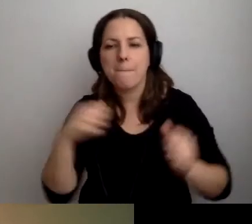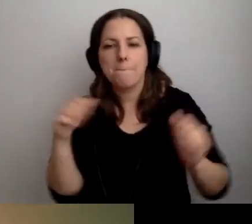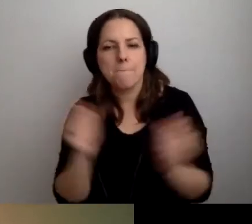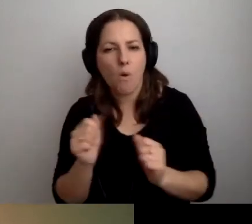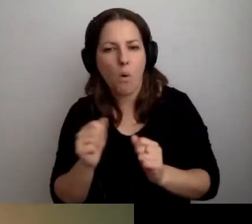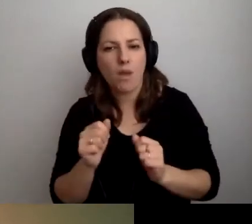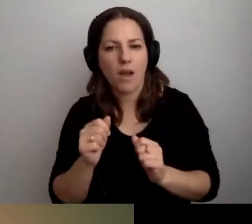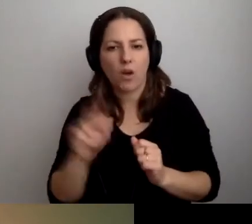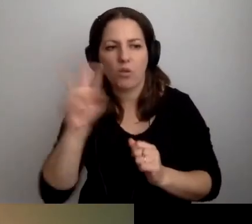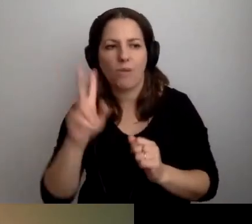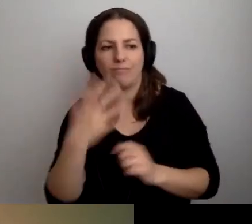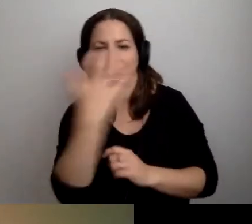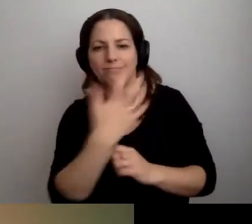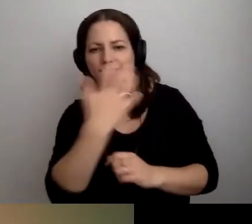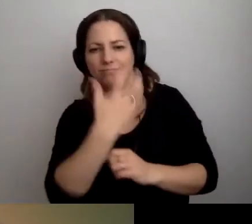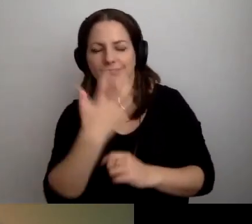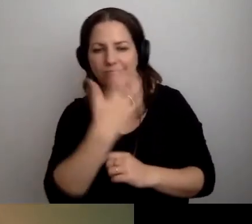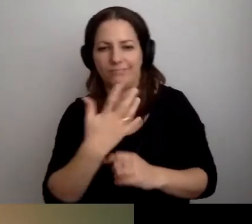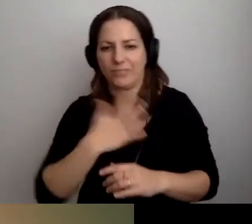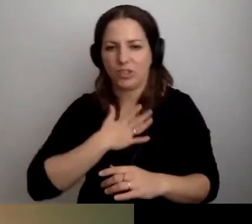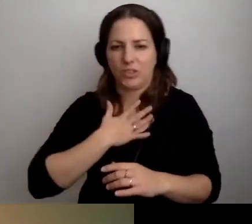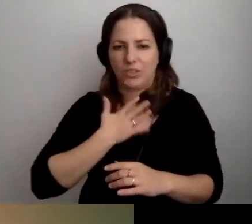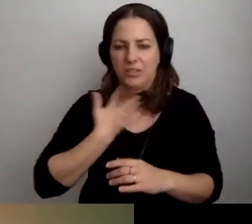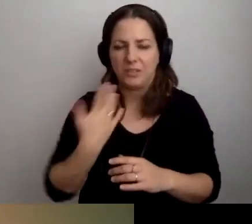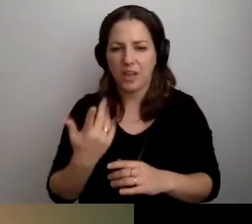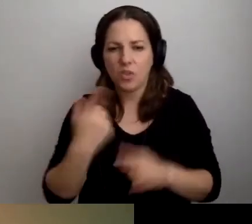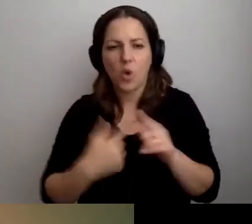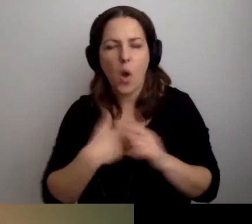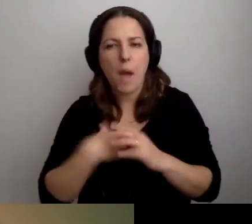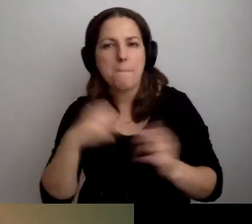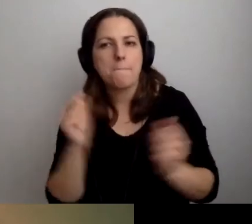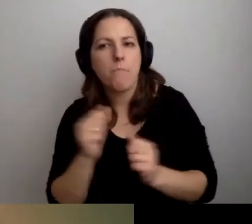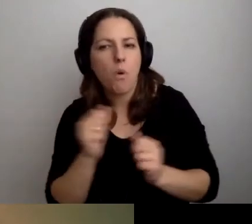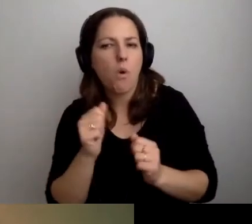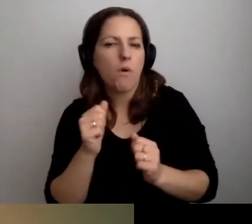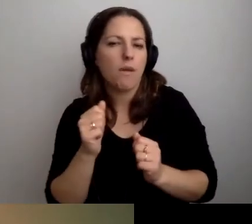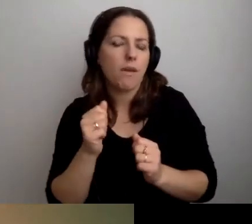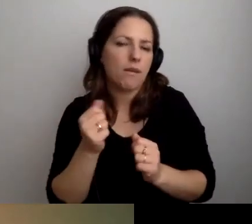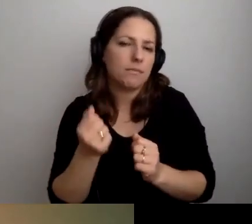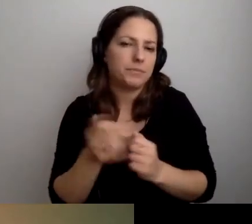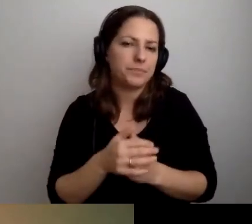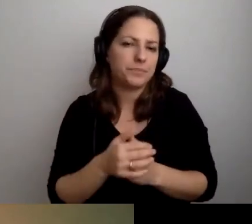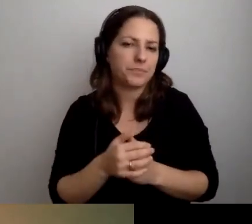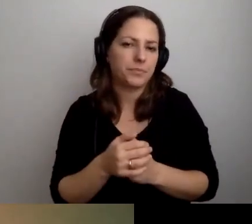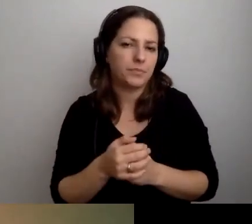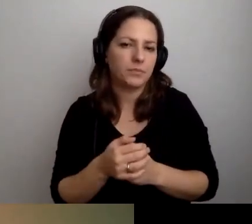że znowu ktoś będzie na mnie krzywo patrzył. Boję się, że coś nie zagra.